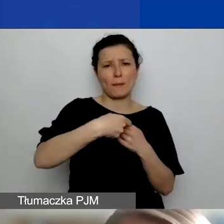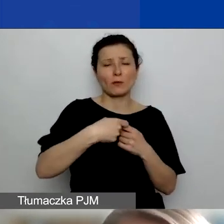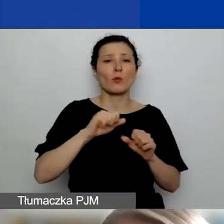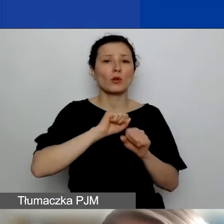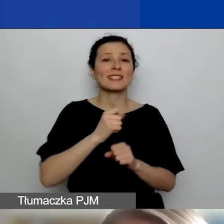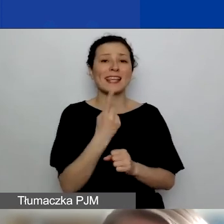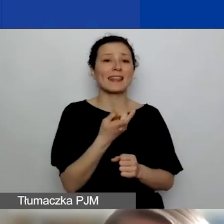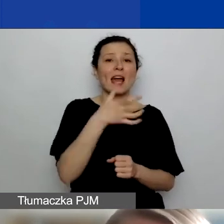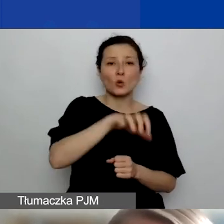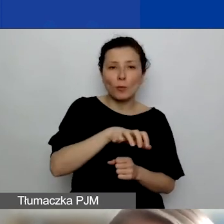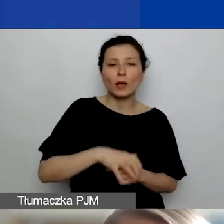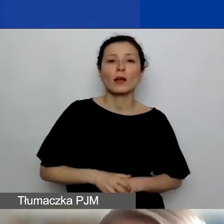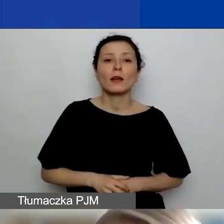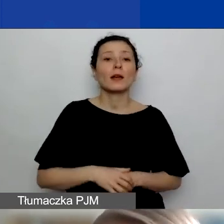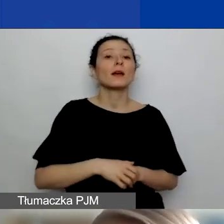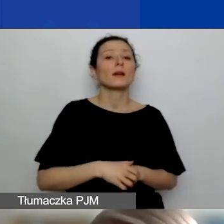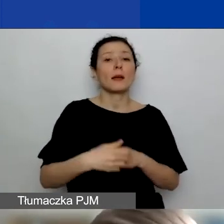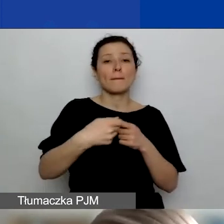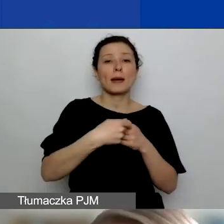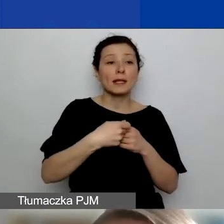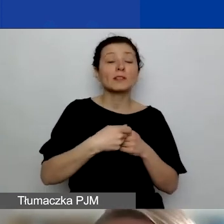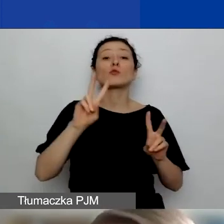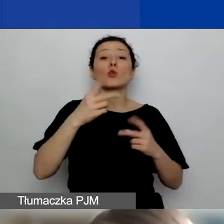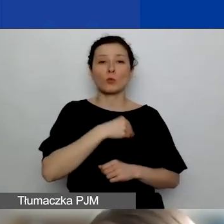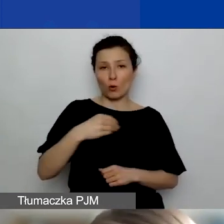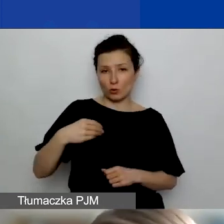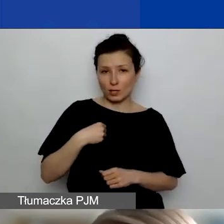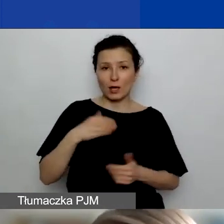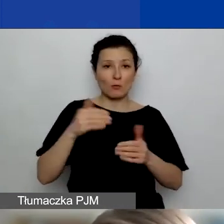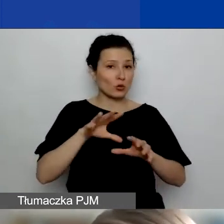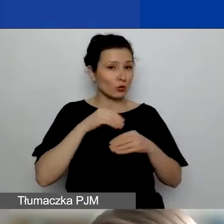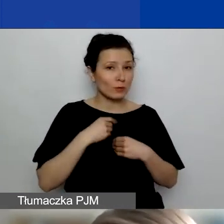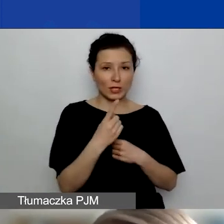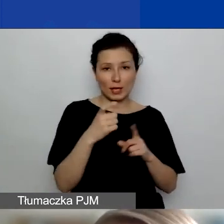za partnerstwo z podmiotem lub podmiotami z Polski można uzyskać jeden punkt.